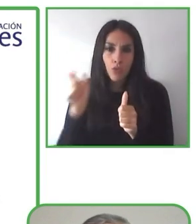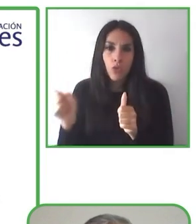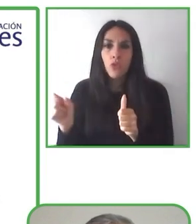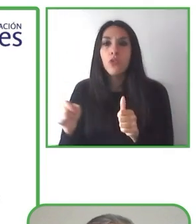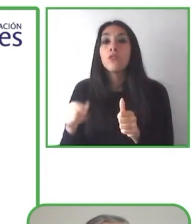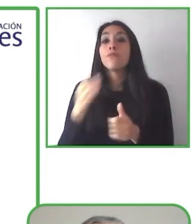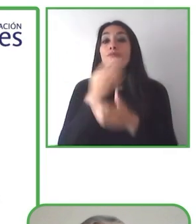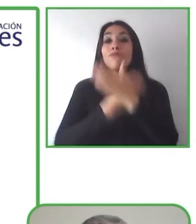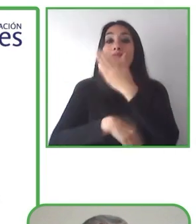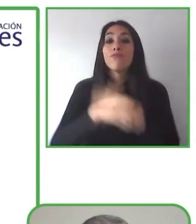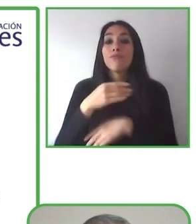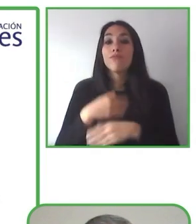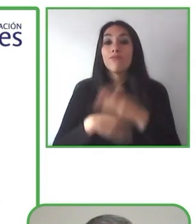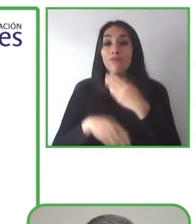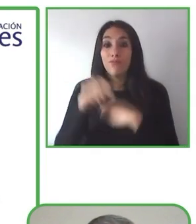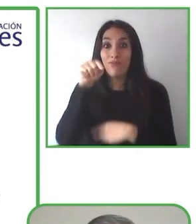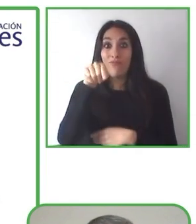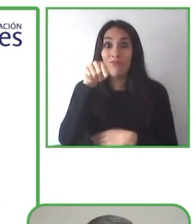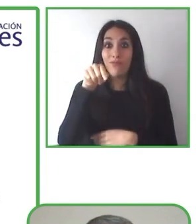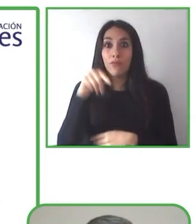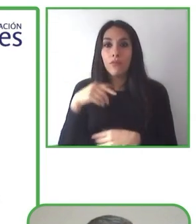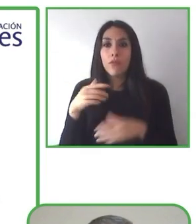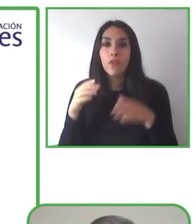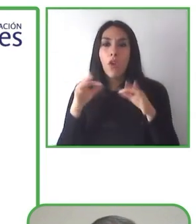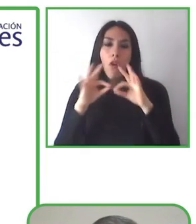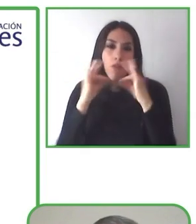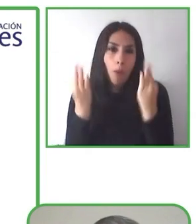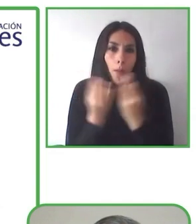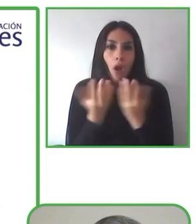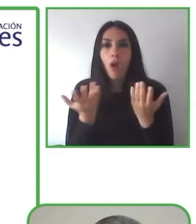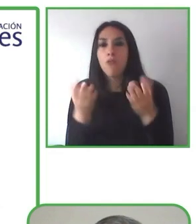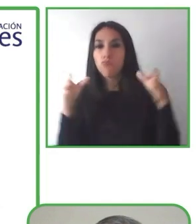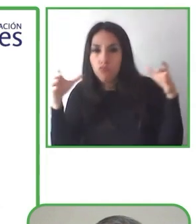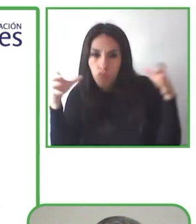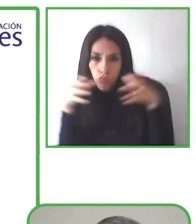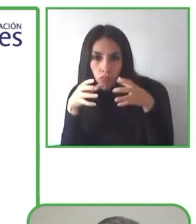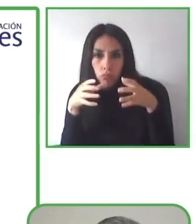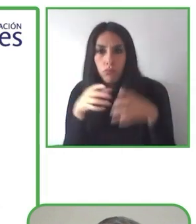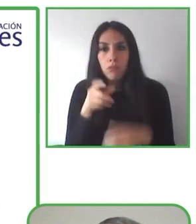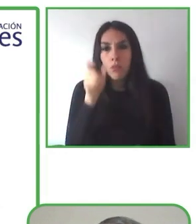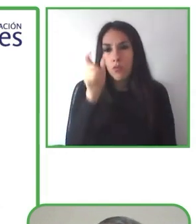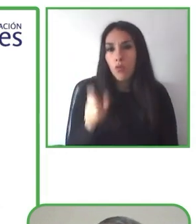experiencia. Y por eso crearon este mercado para viajeros con necesidades especiales.